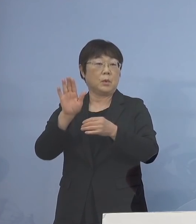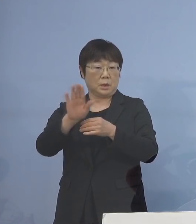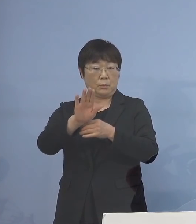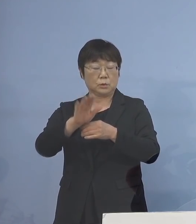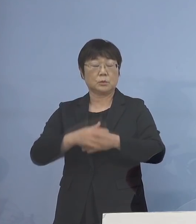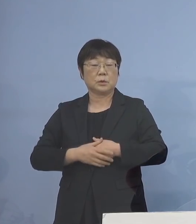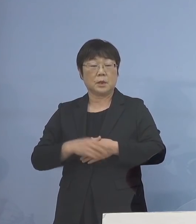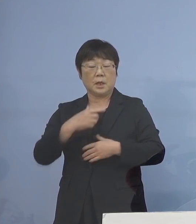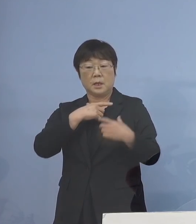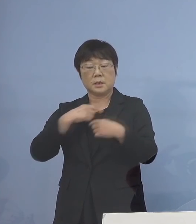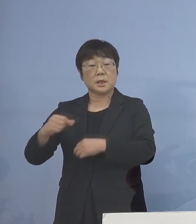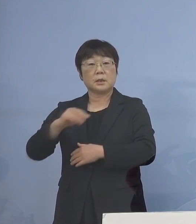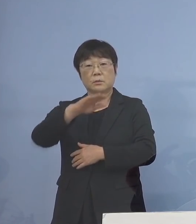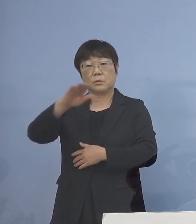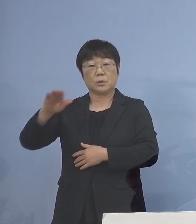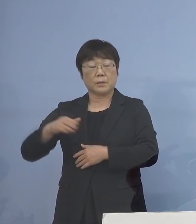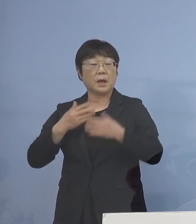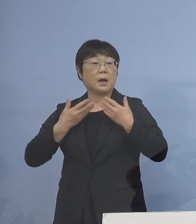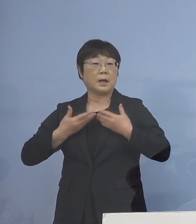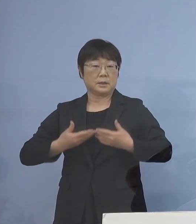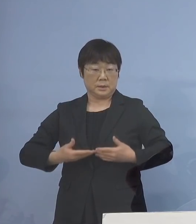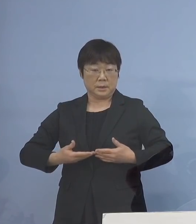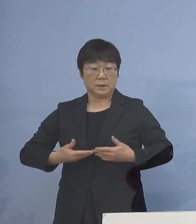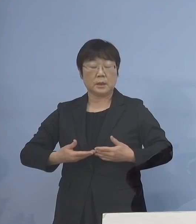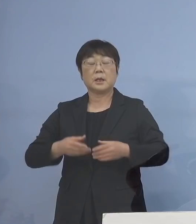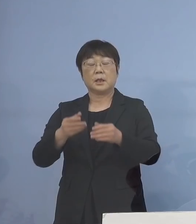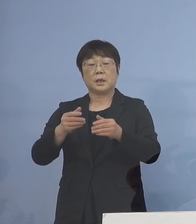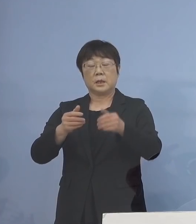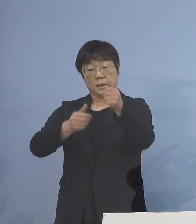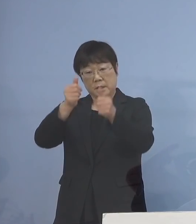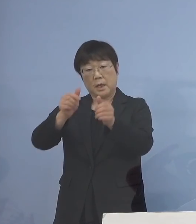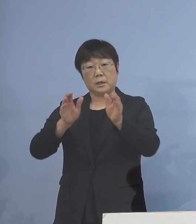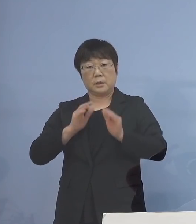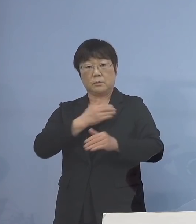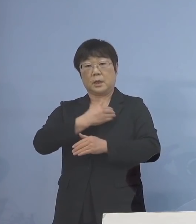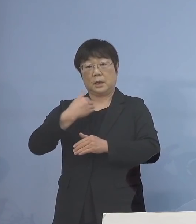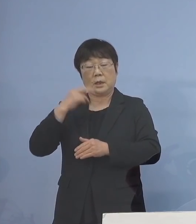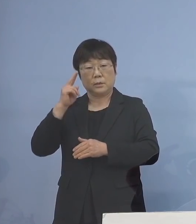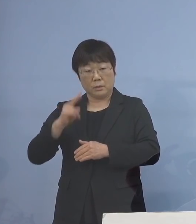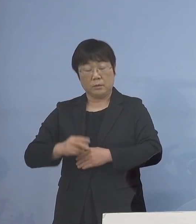生徒の皆さん方に安心して 受験に臨んでいただくことができるよう